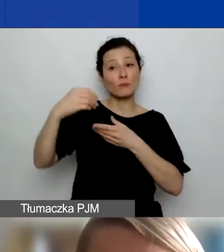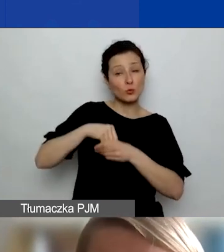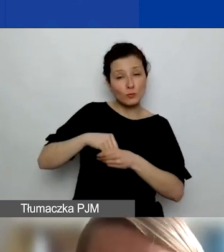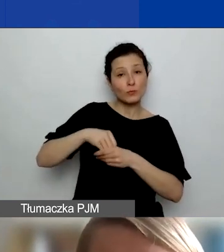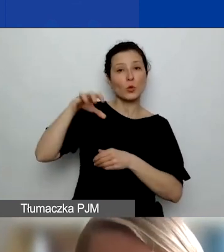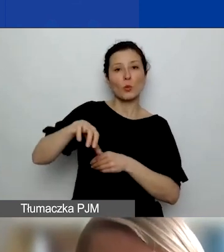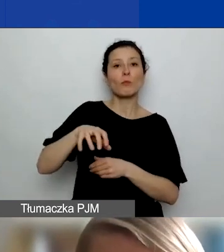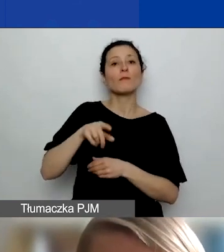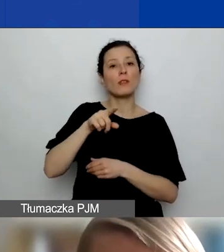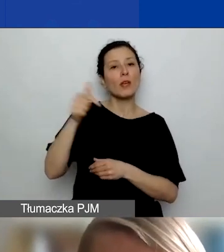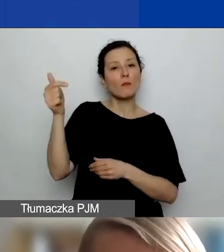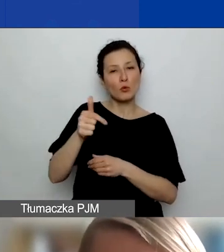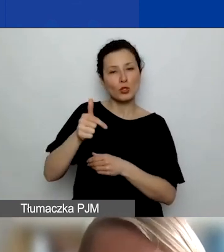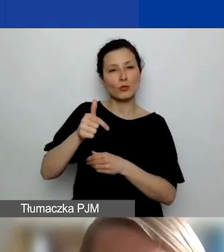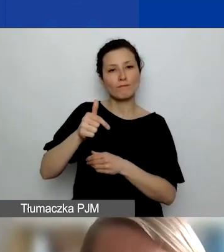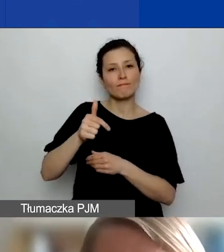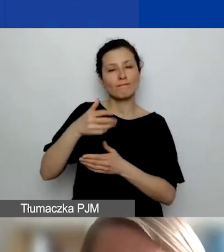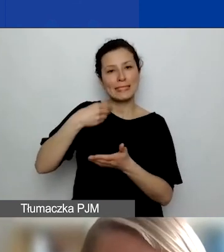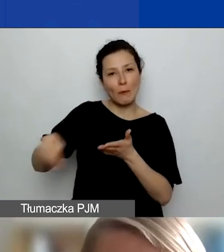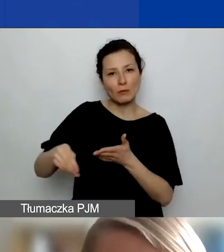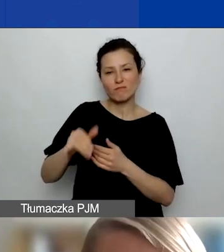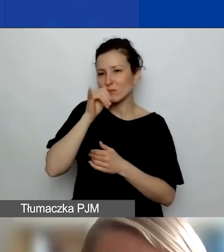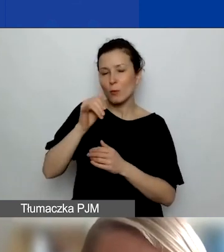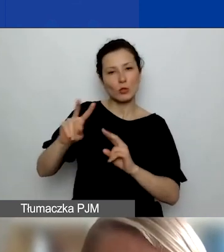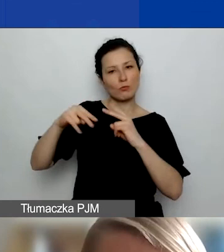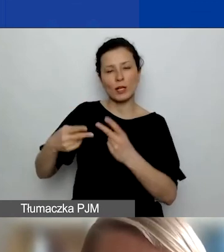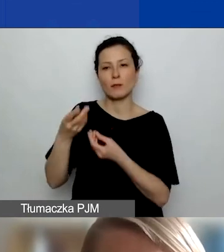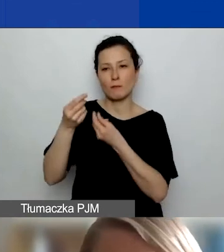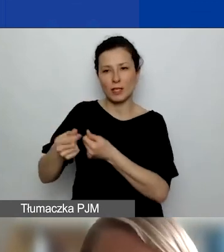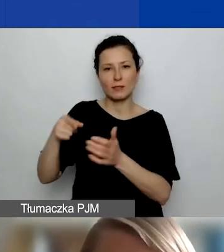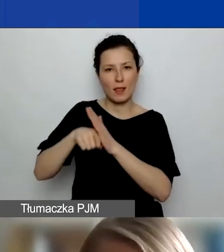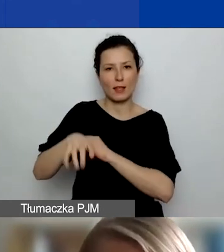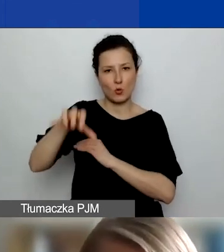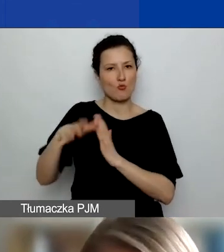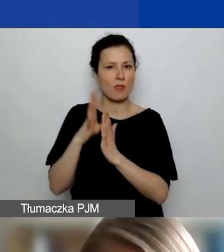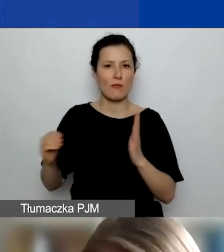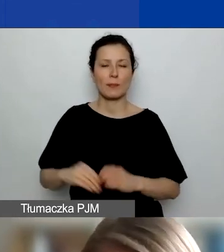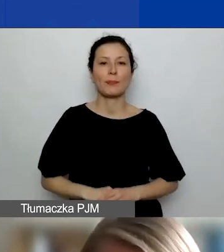Nie możecie przekazywać środków takiemu partnerowi. To, co jest bardzo istotne,